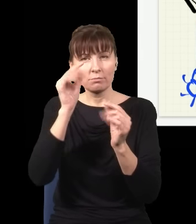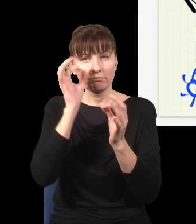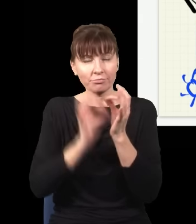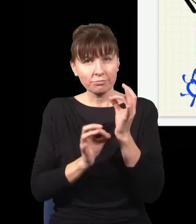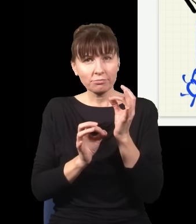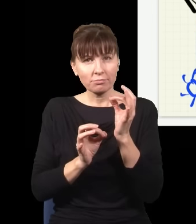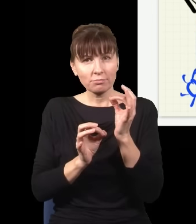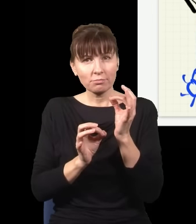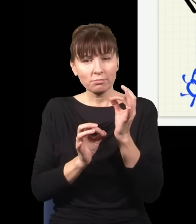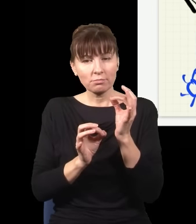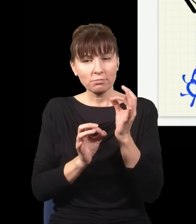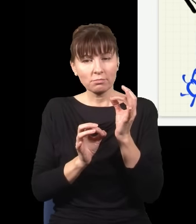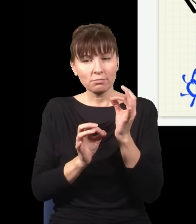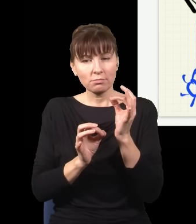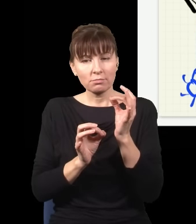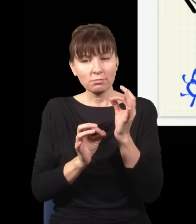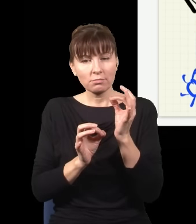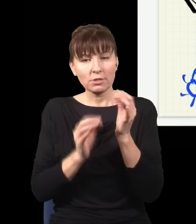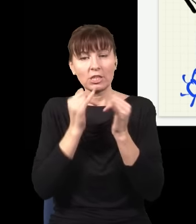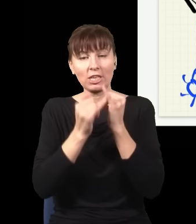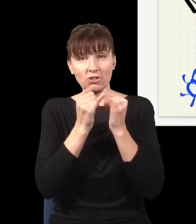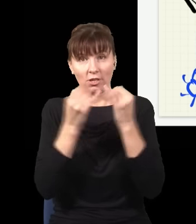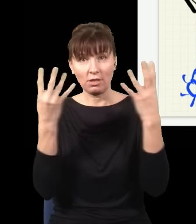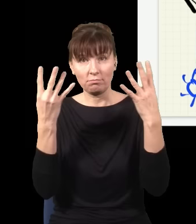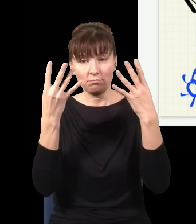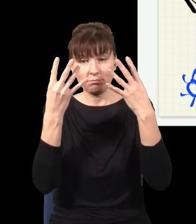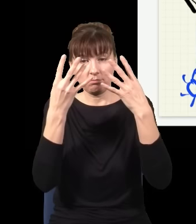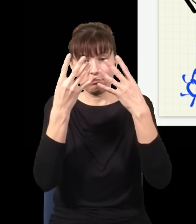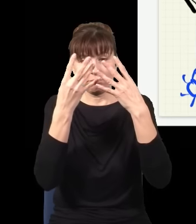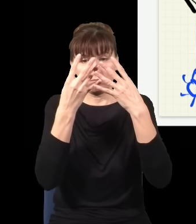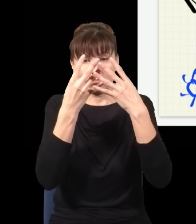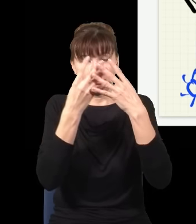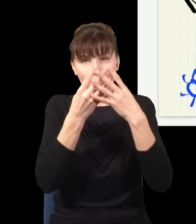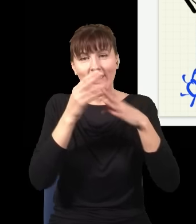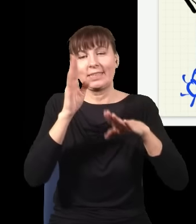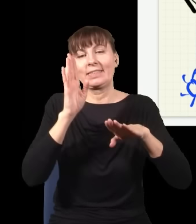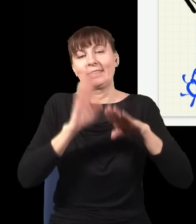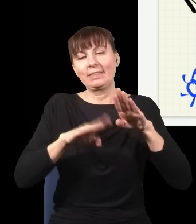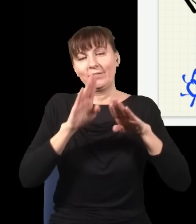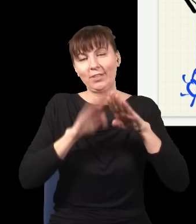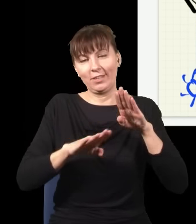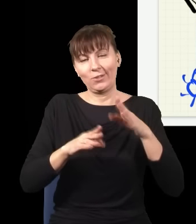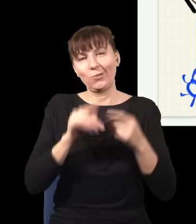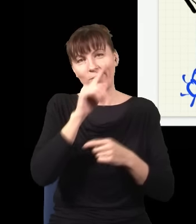że jak się nałoży je na siebie, to odzyskuję znowu moją zwykłą plamkę.